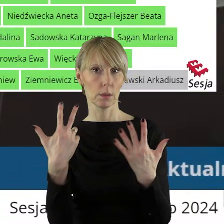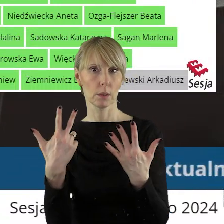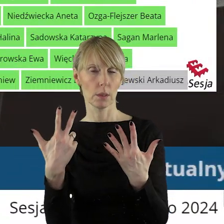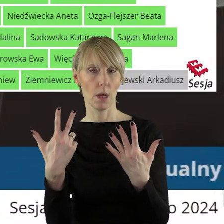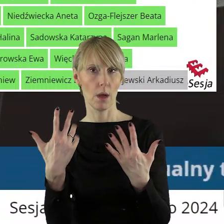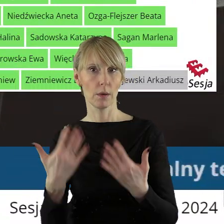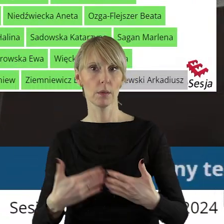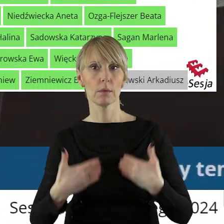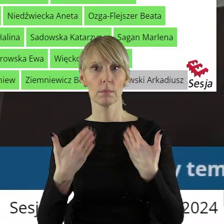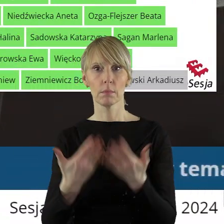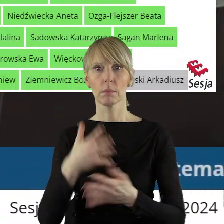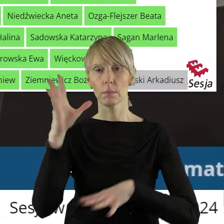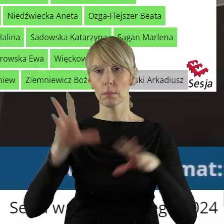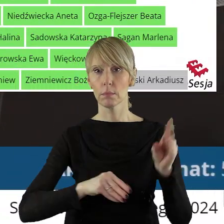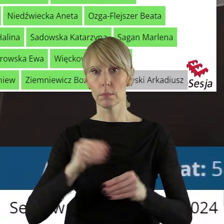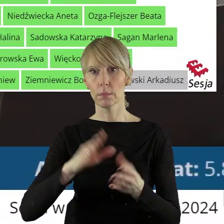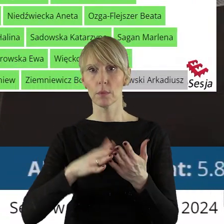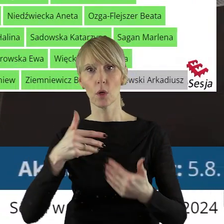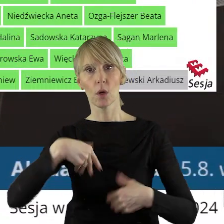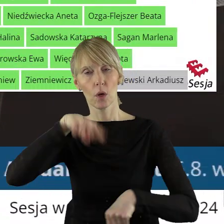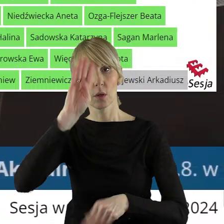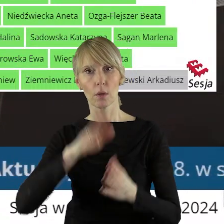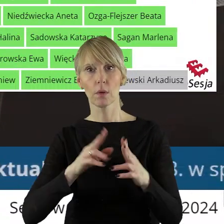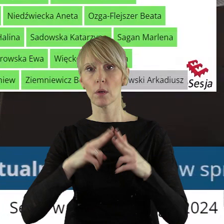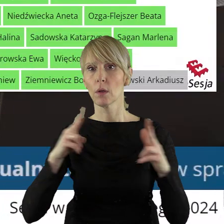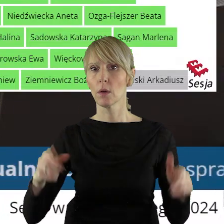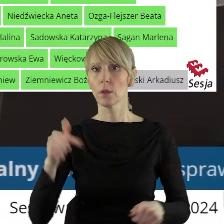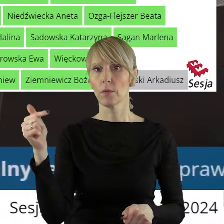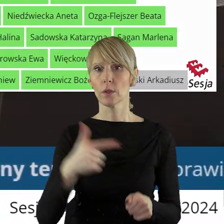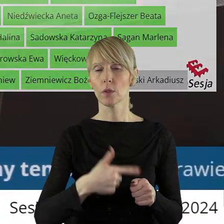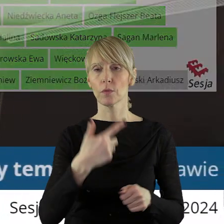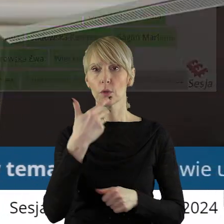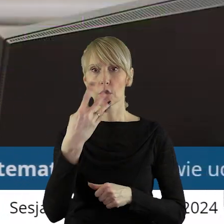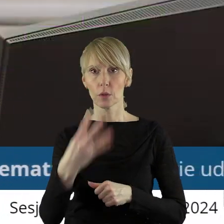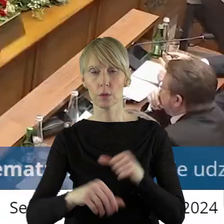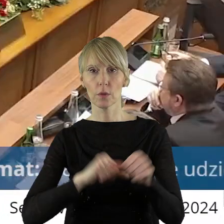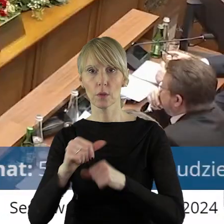w sprawie udzielenia z budżetu województwa łódzkiego na rok 2024 pomocy finansowej